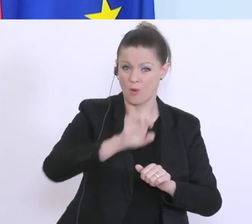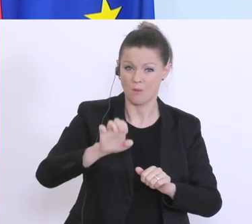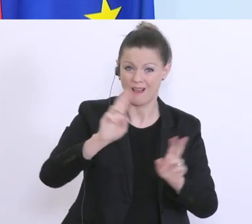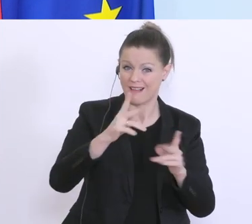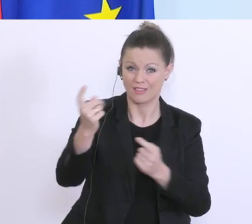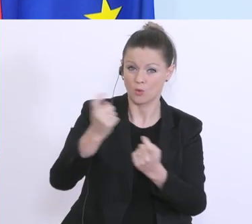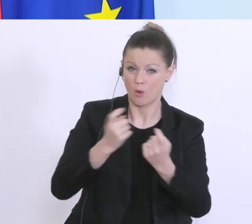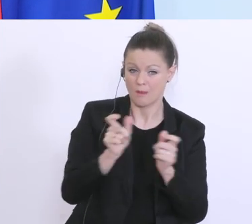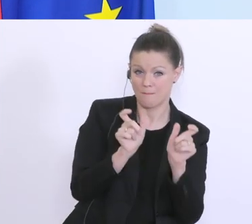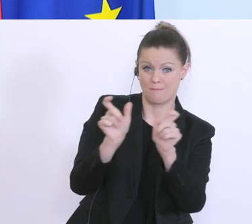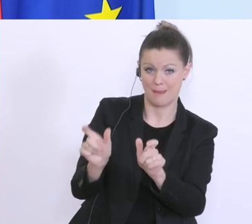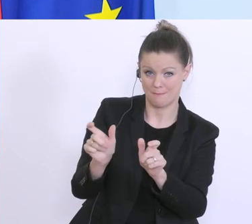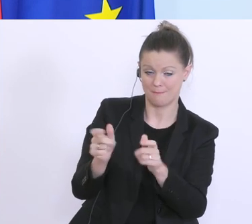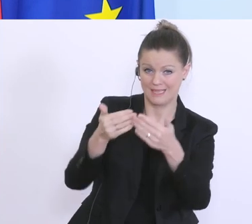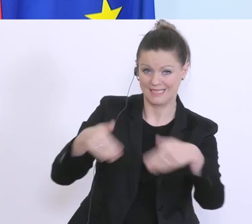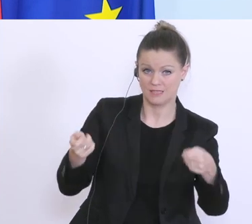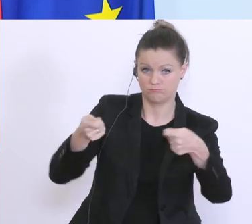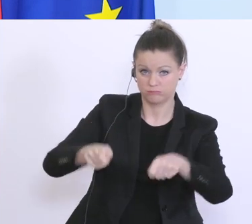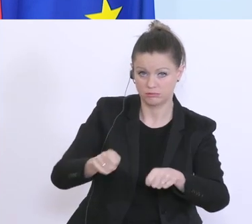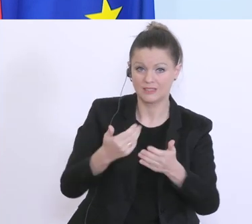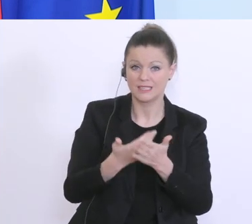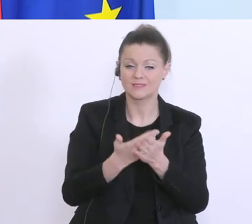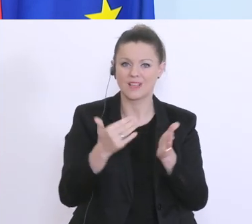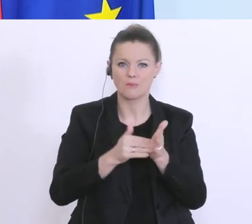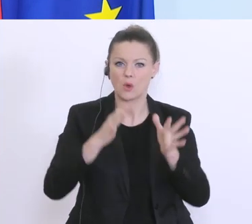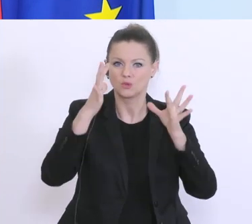durch die Grenzschließungen. Hier braucht’s unmittelbare Hilfe, und deswegen haben wir